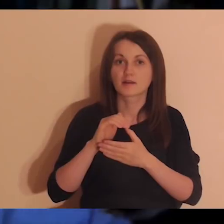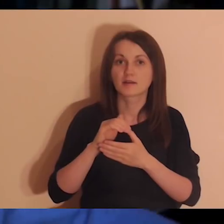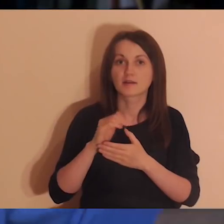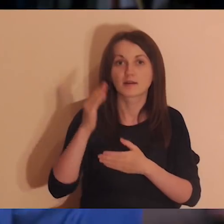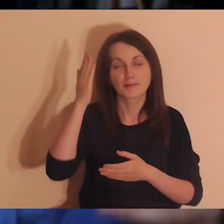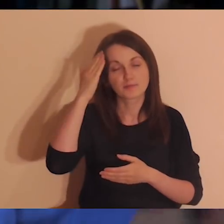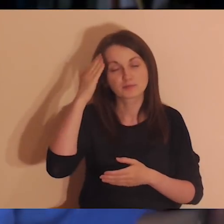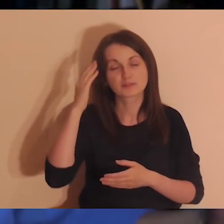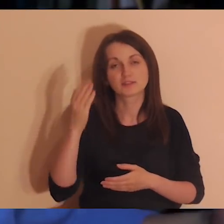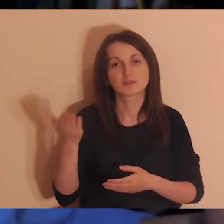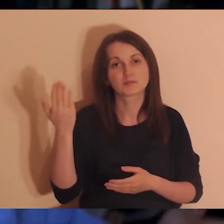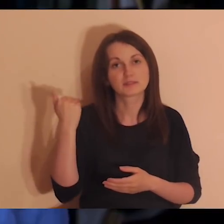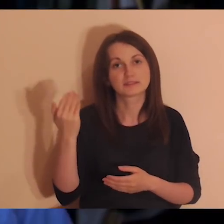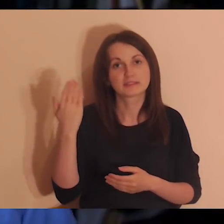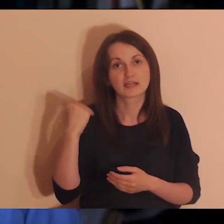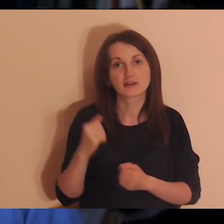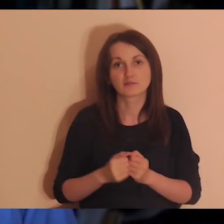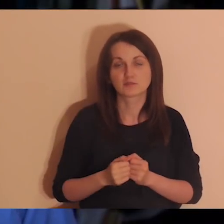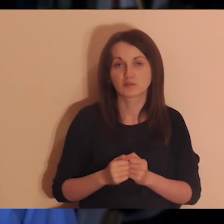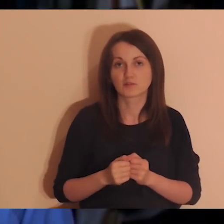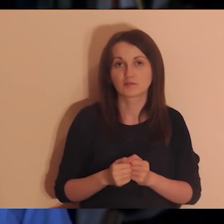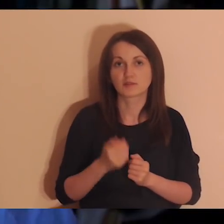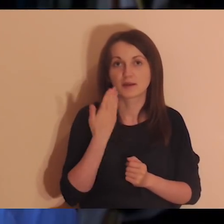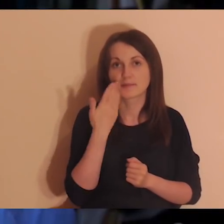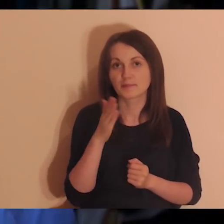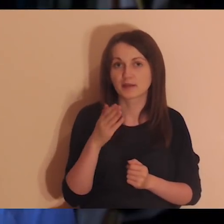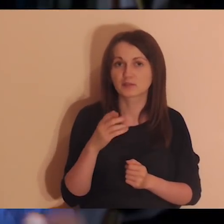ale niedawno rozmawialiśmy na ten temat), okazało się, że ona bardzo długo